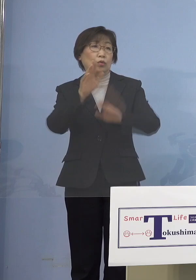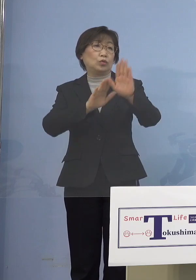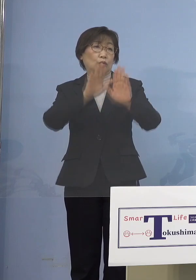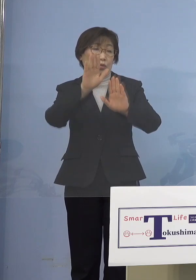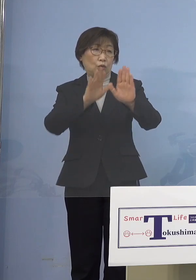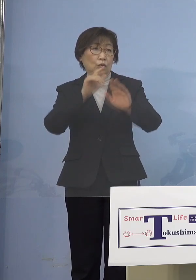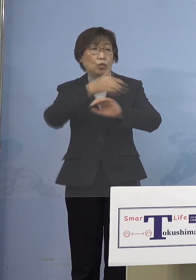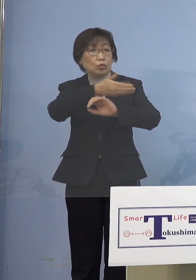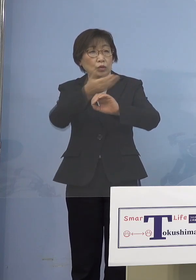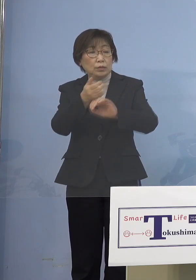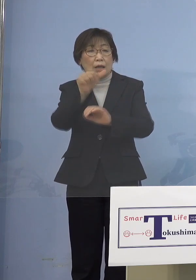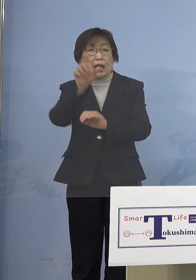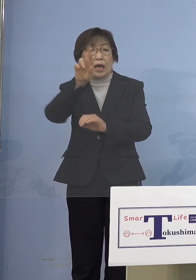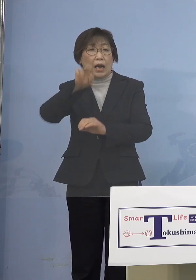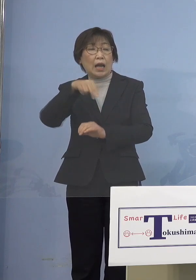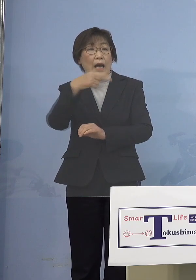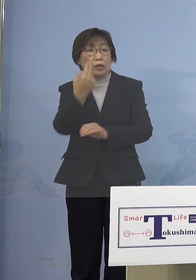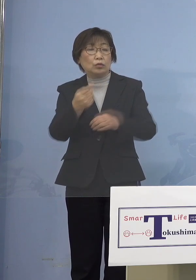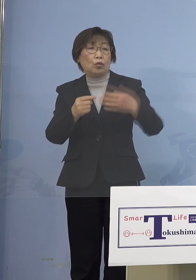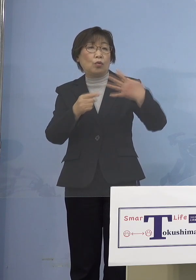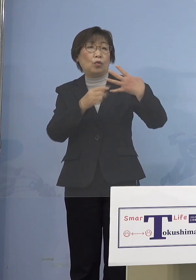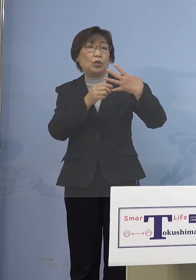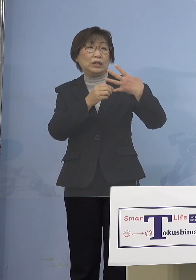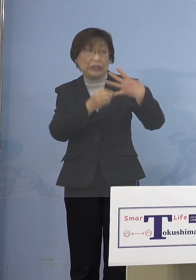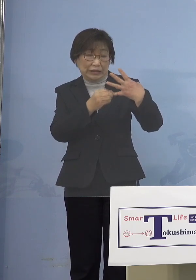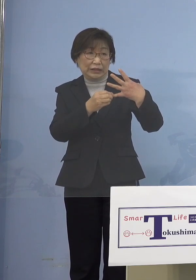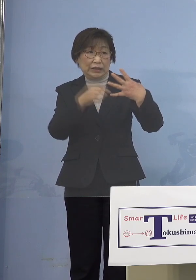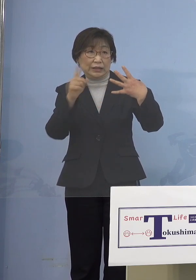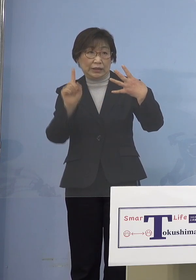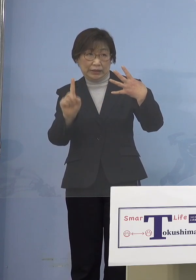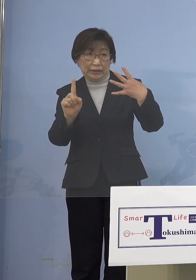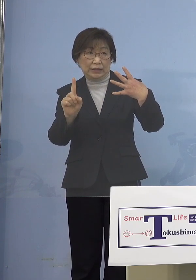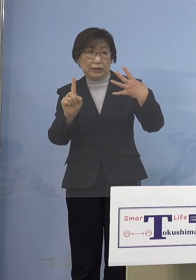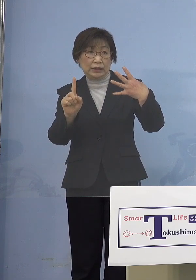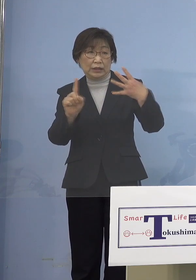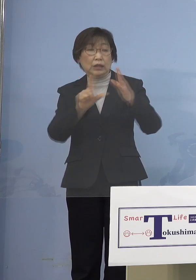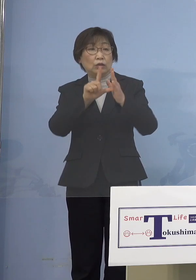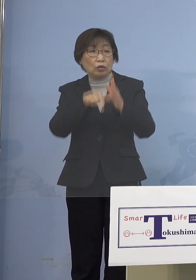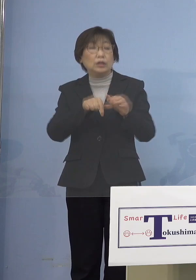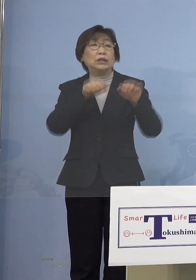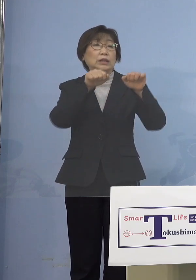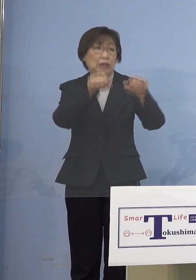状況にないとオンライン、こうしたことを 申し上げてきているところですので